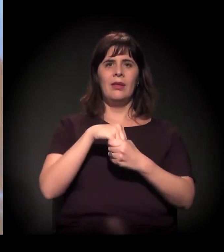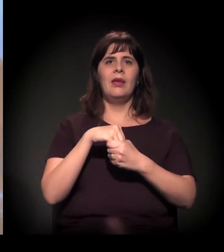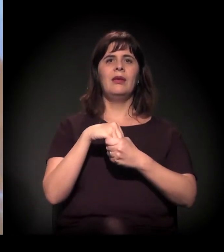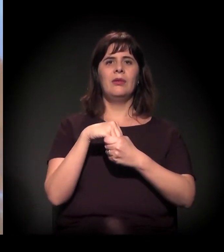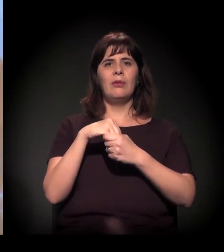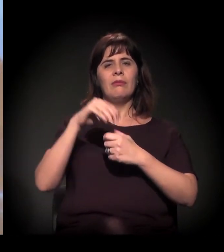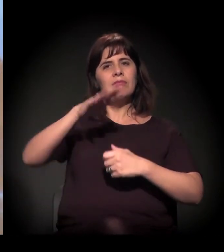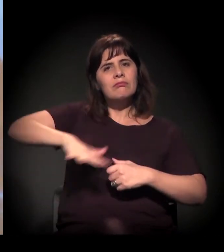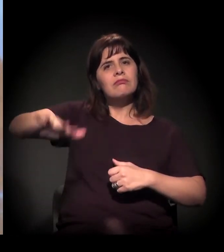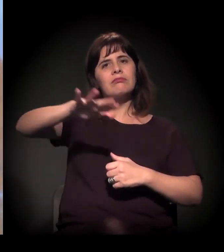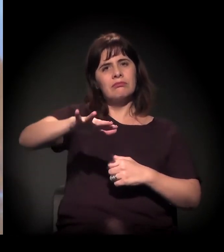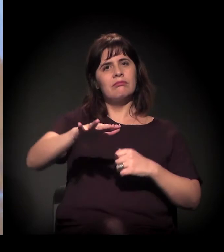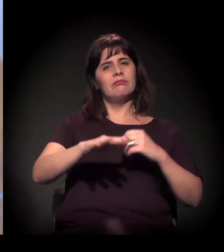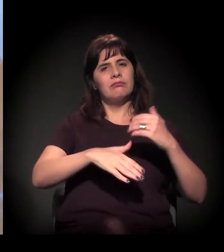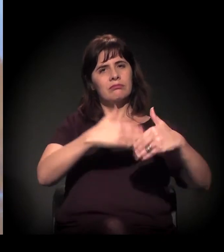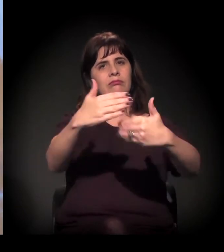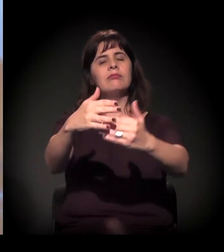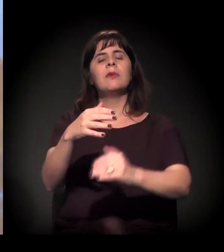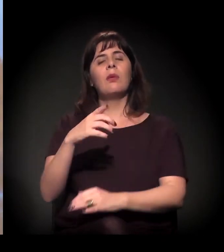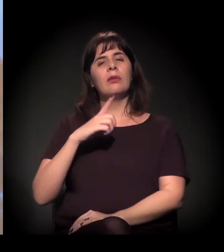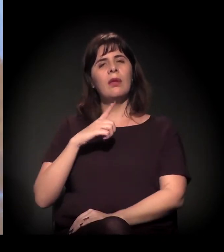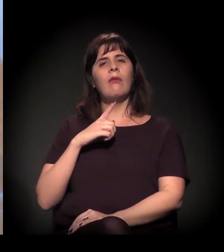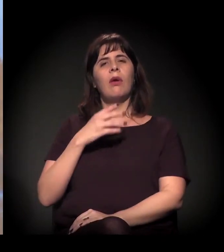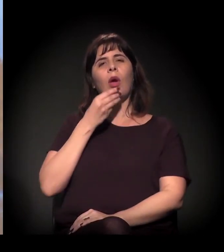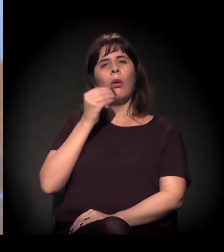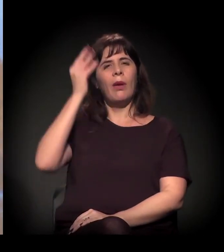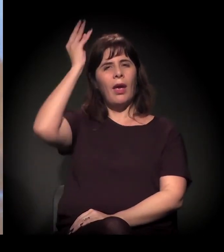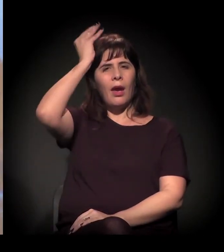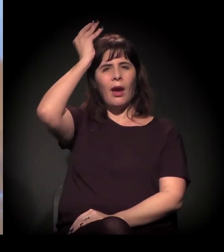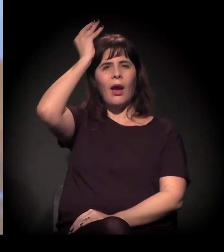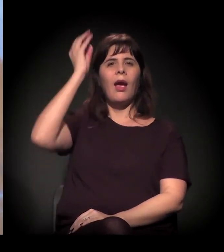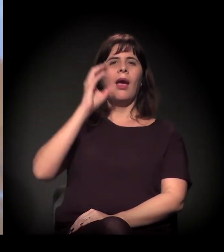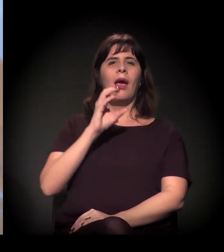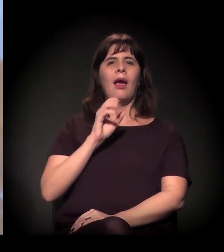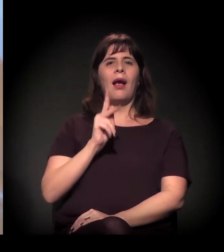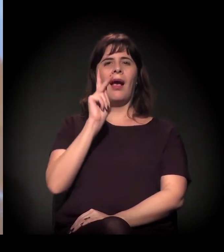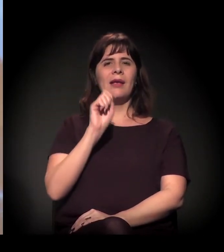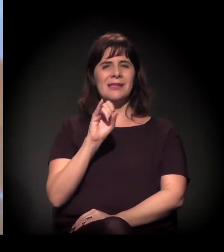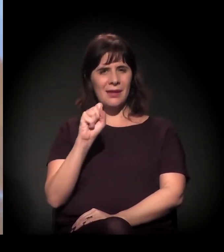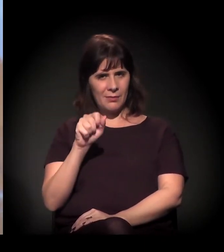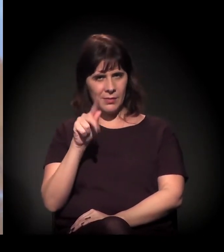é muito parecida com a de 2012 com o Kassab. É o mesmo processo: